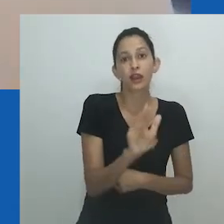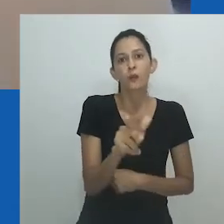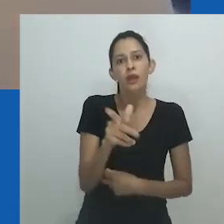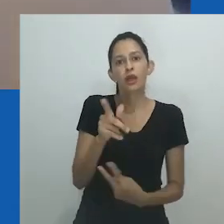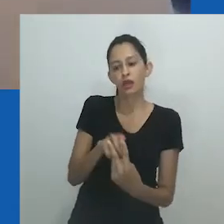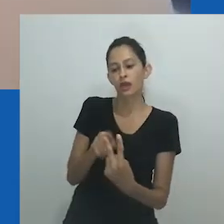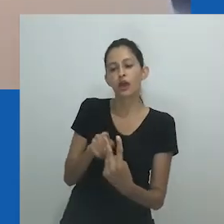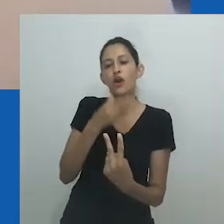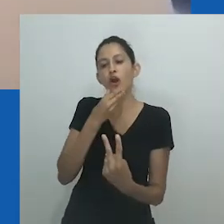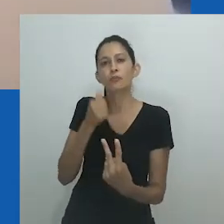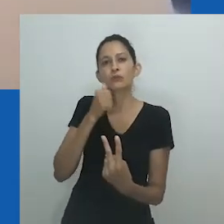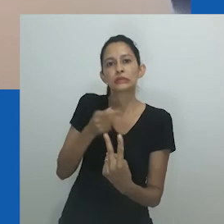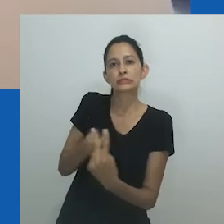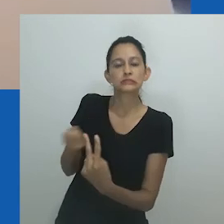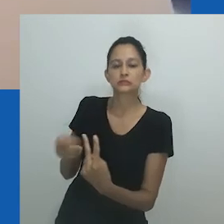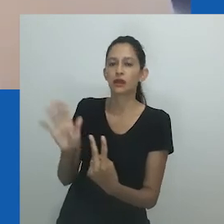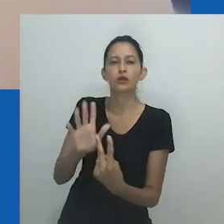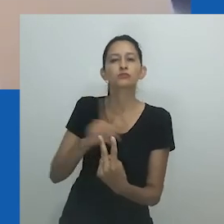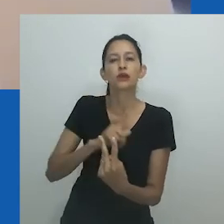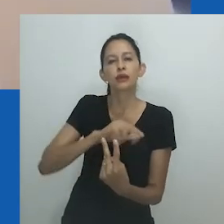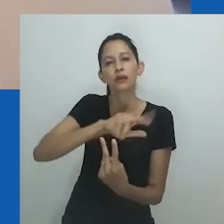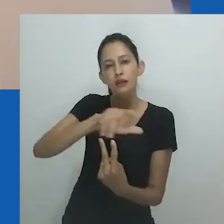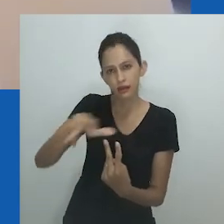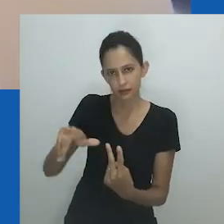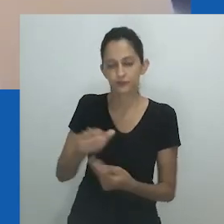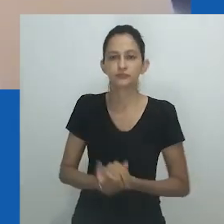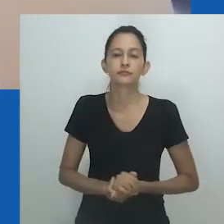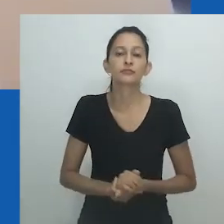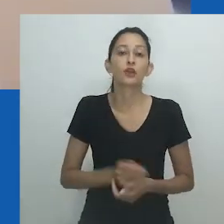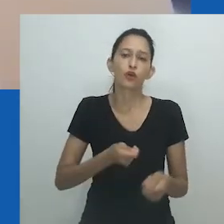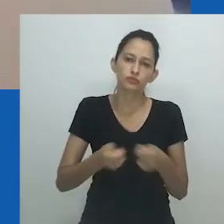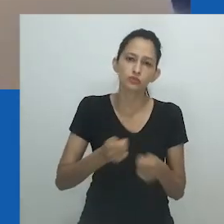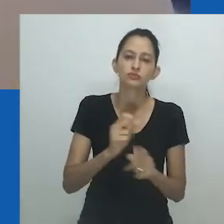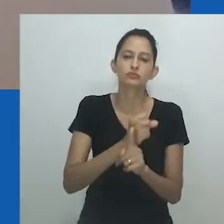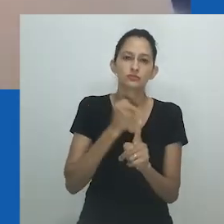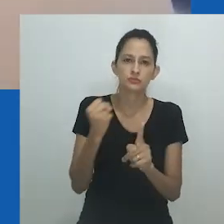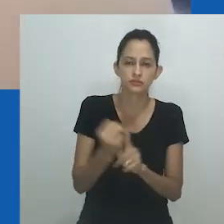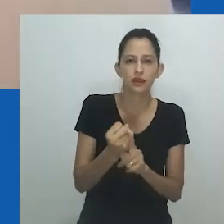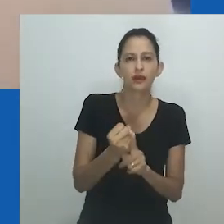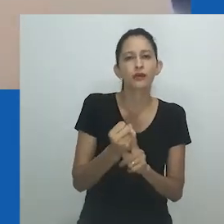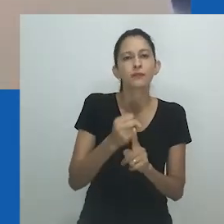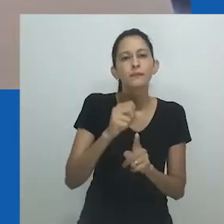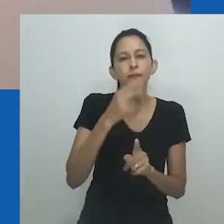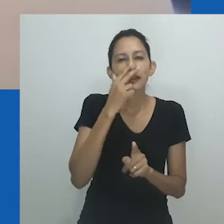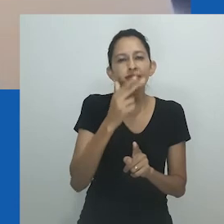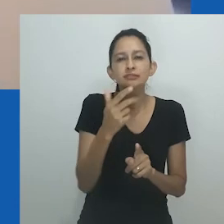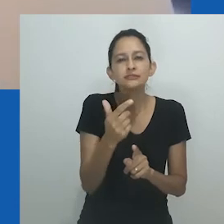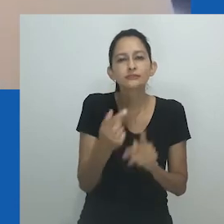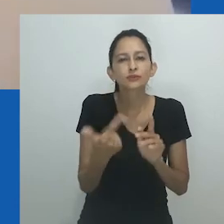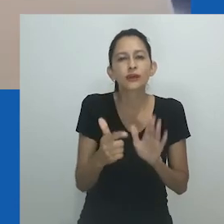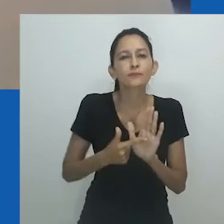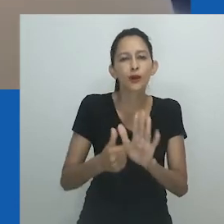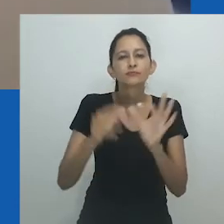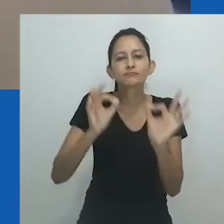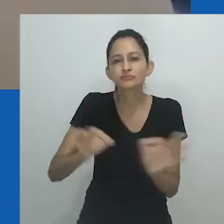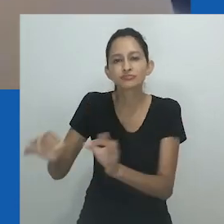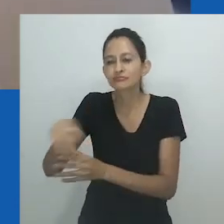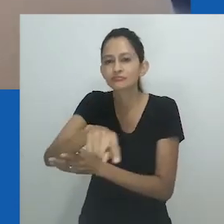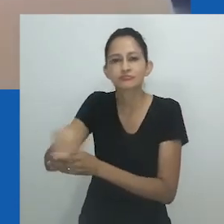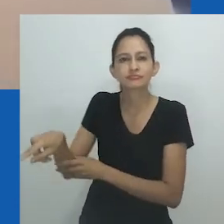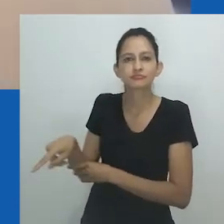Em muitos países africanos, vimos como a linguagem verbal tem sido usada como reação e como formas de exclusão de pessoas de sexo e gênero não conforme.